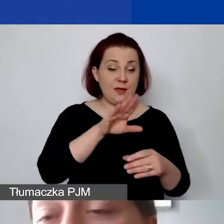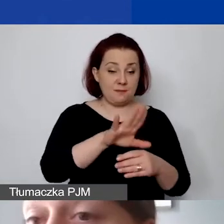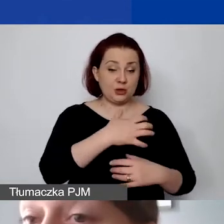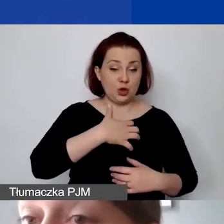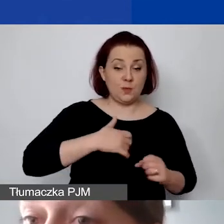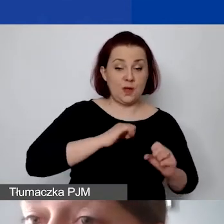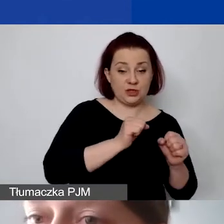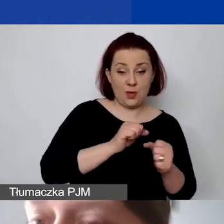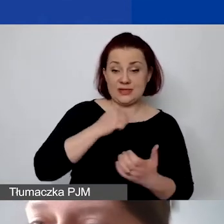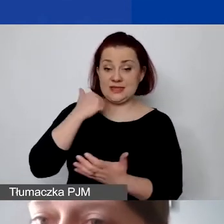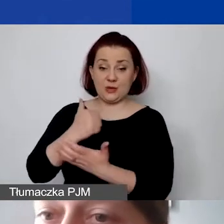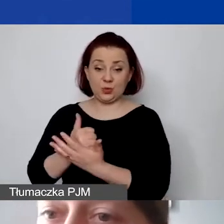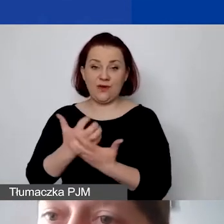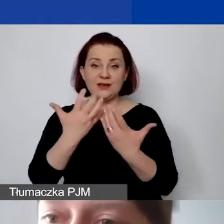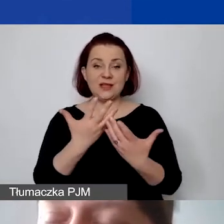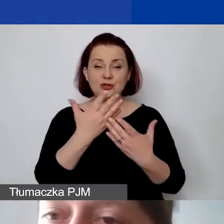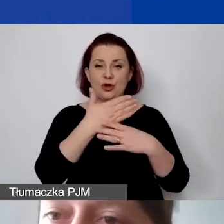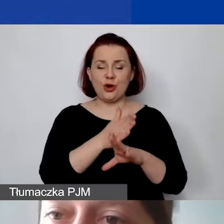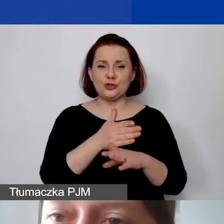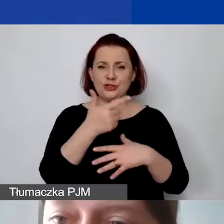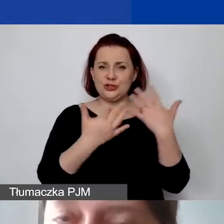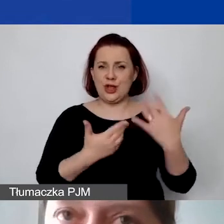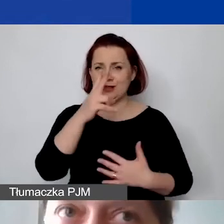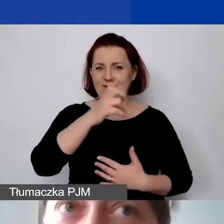i chcą państwo rozliczyć VAT. Państwa księgowość i organizacja